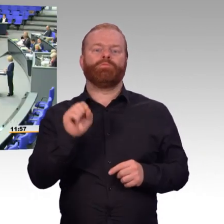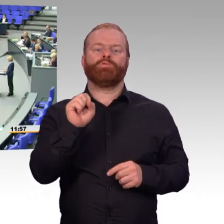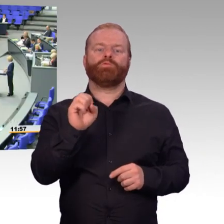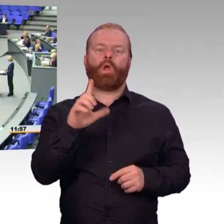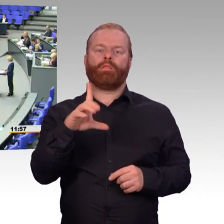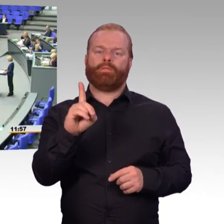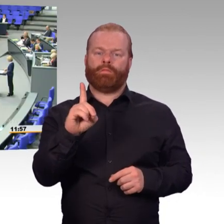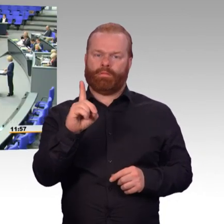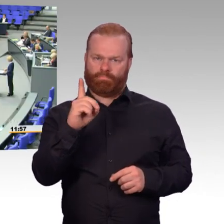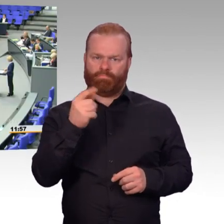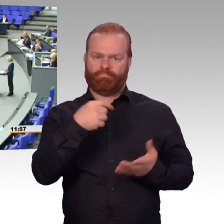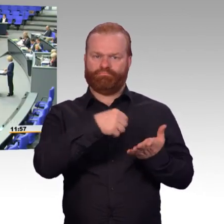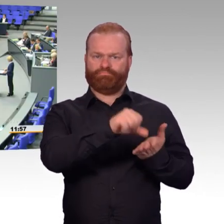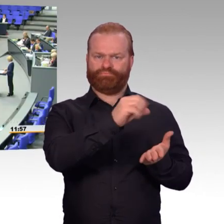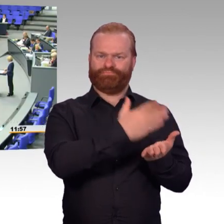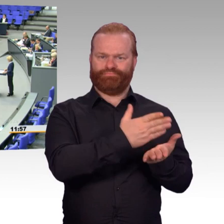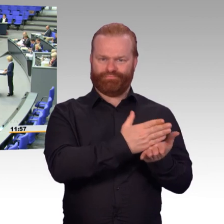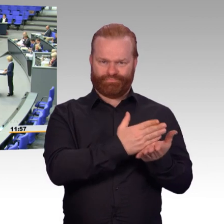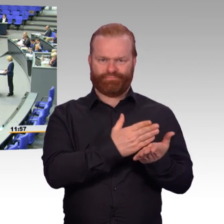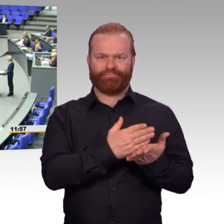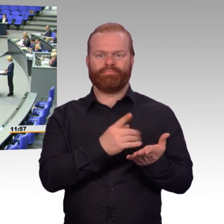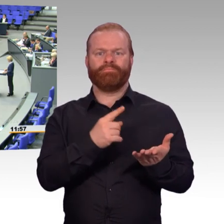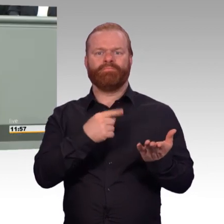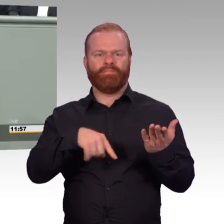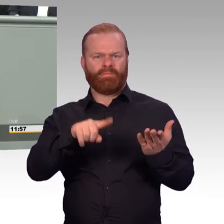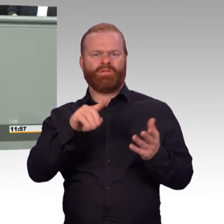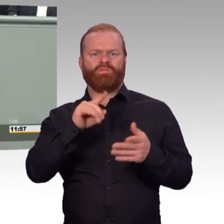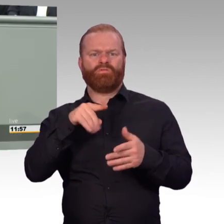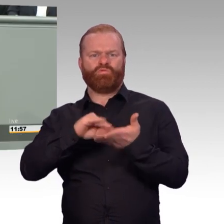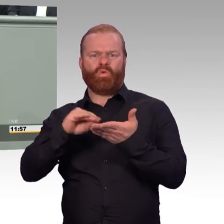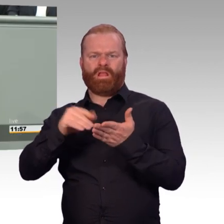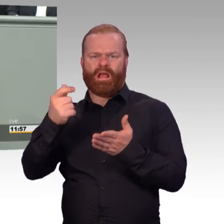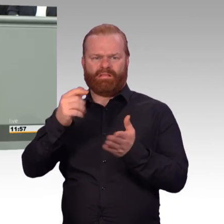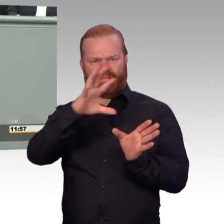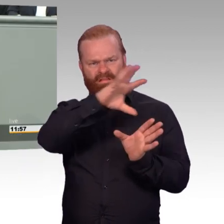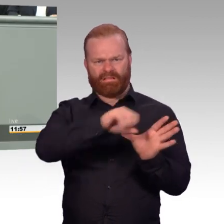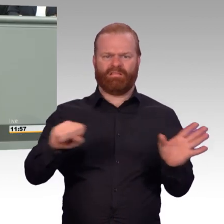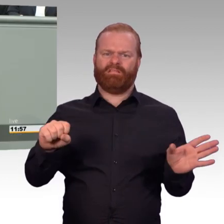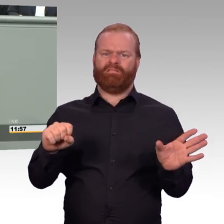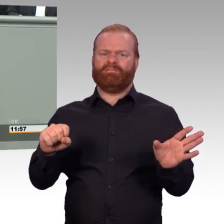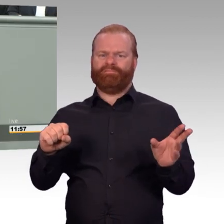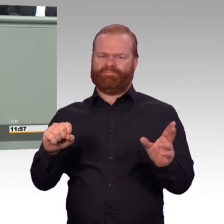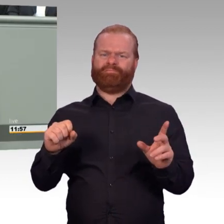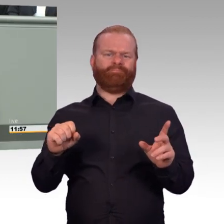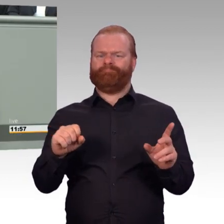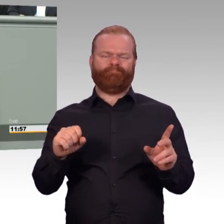(Beifall) Schlussendlich, als weiteres Beispiel,